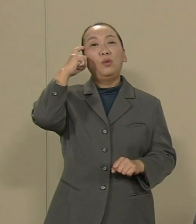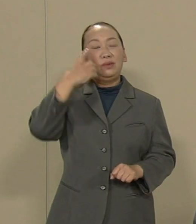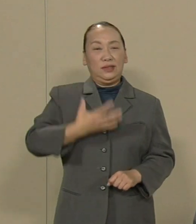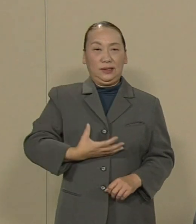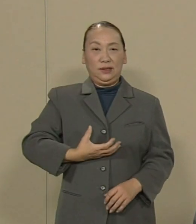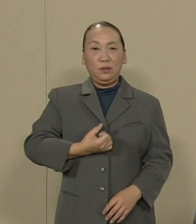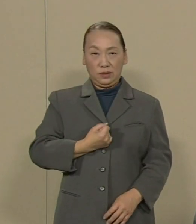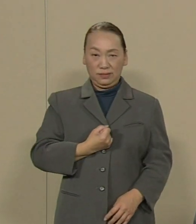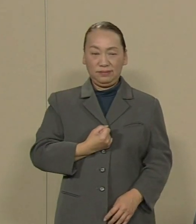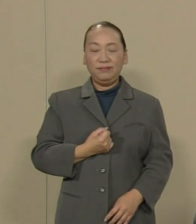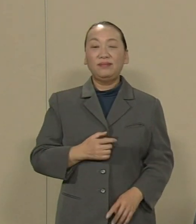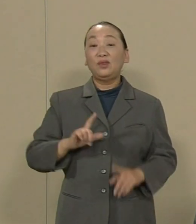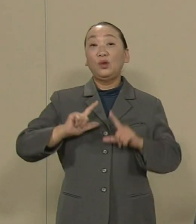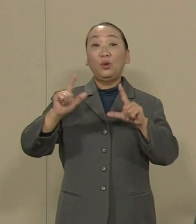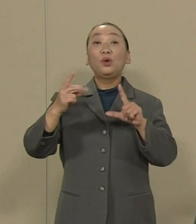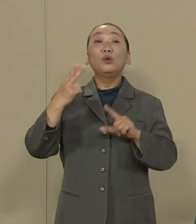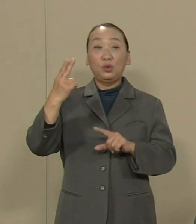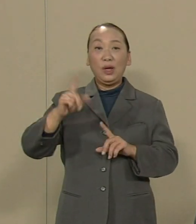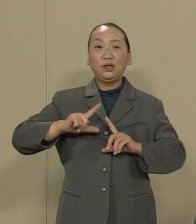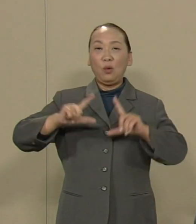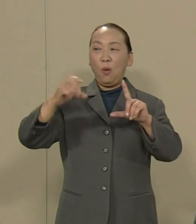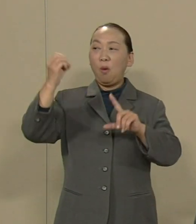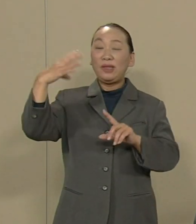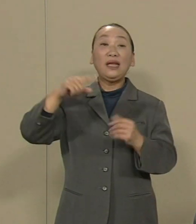東京都は東電の最大株主です